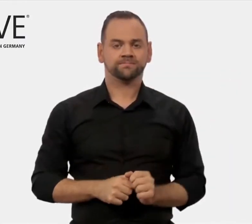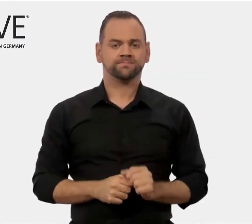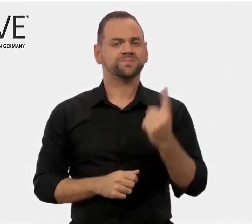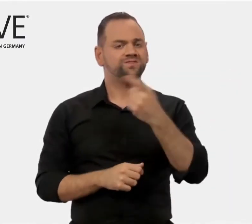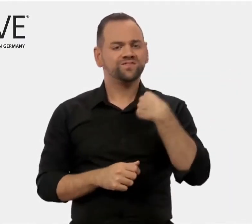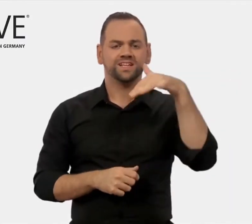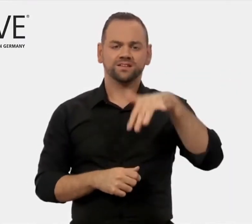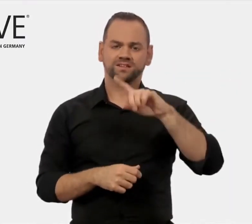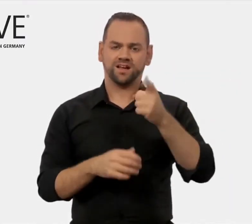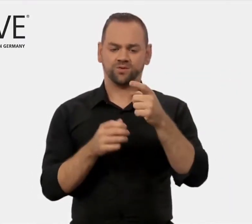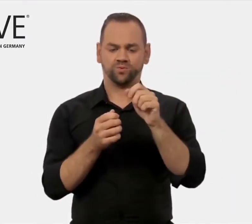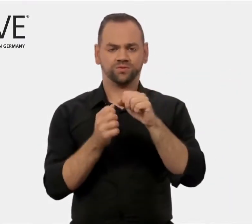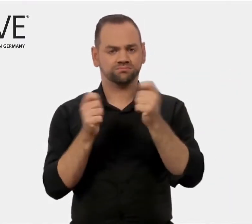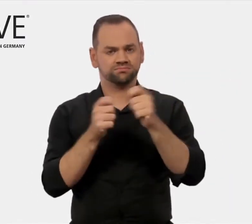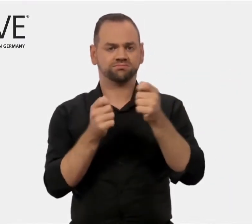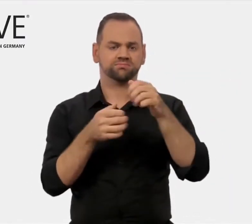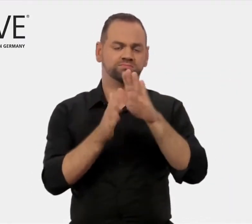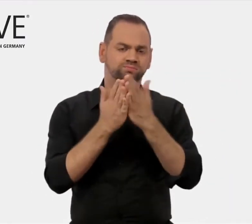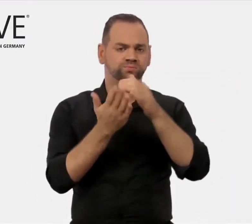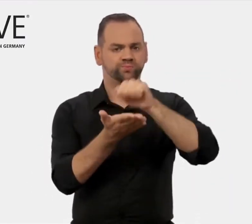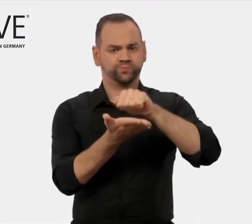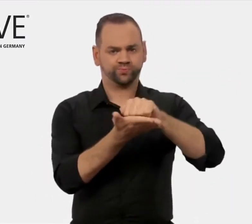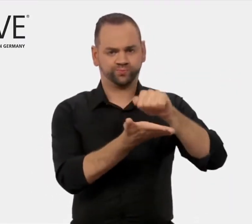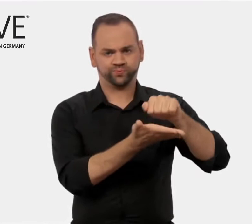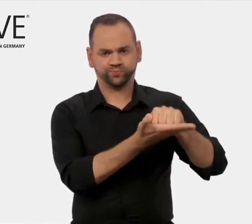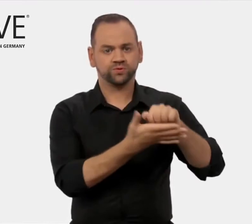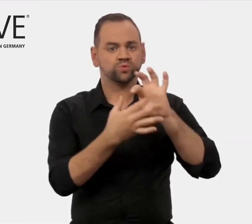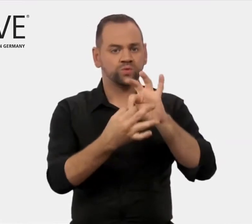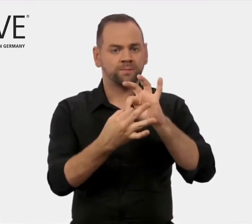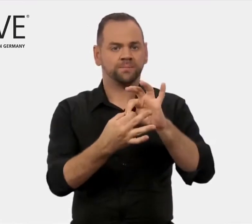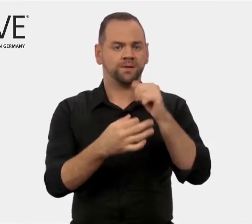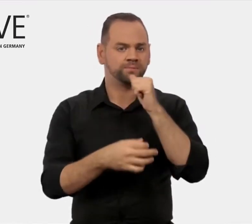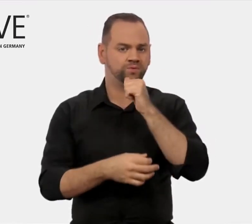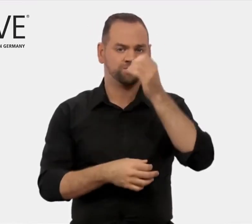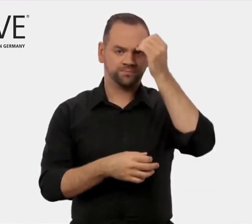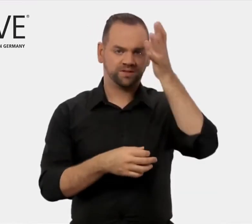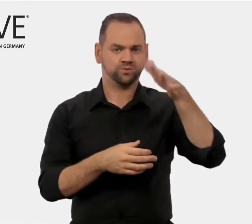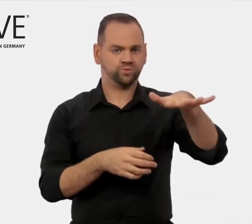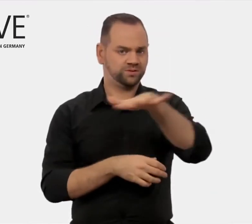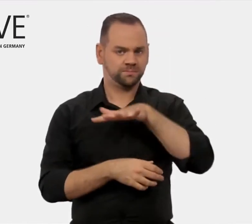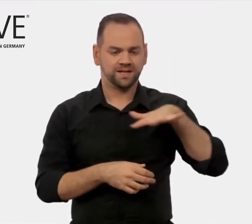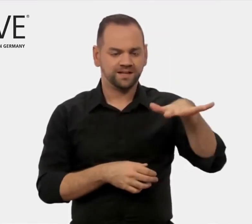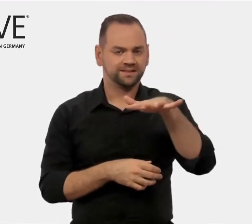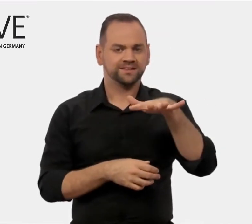Wir geben Publikationen zu Berufsbildungsmärkten